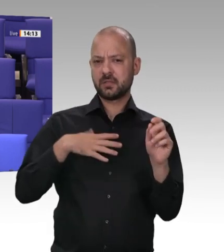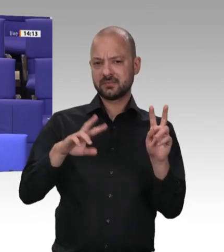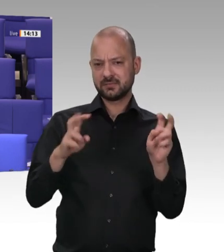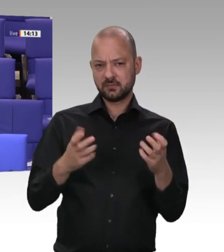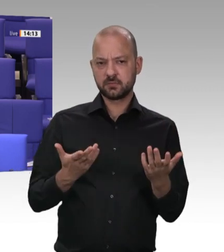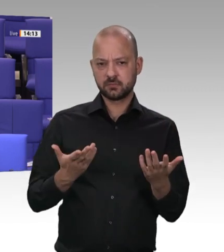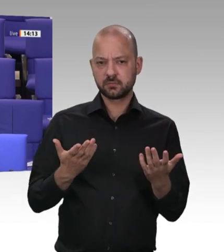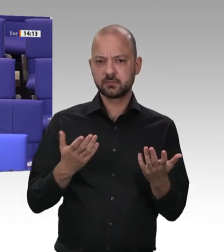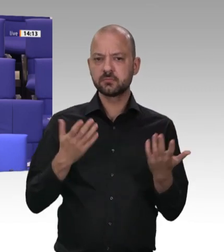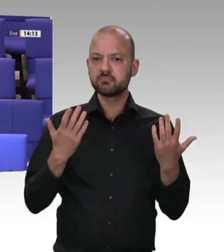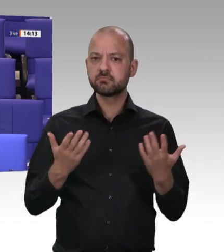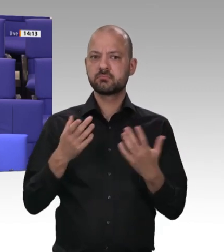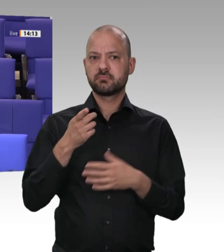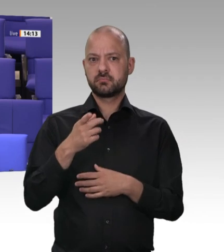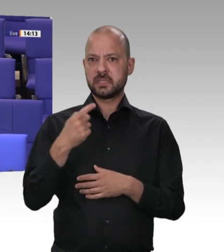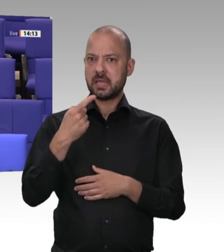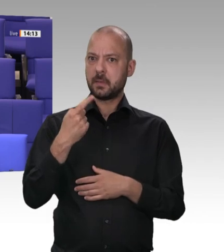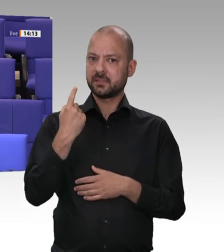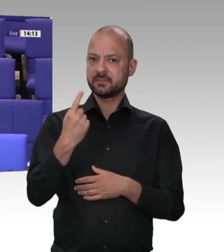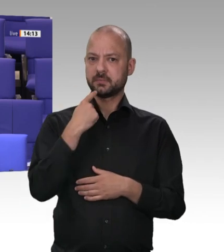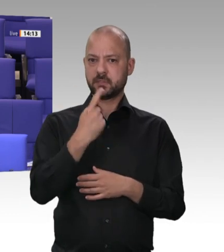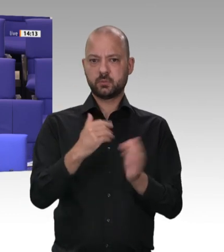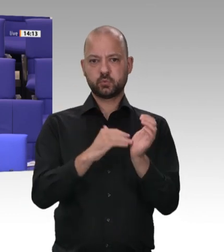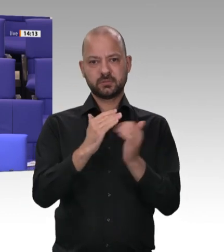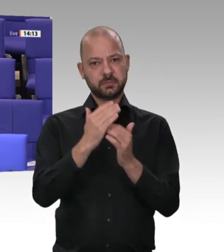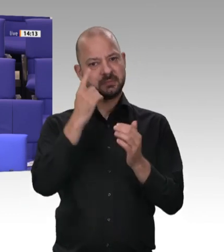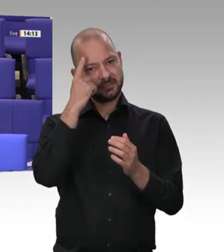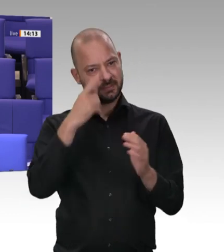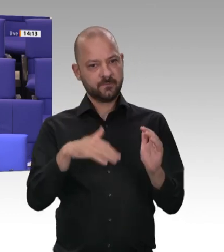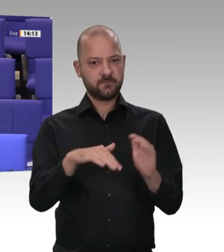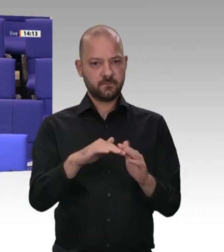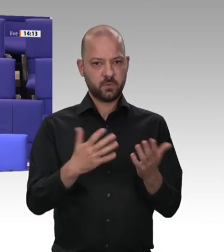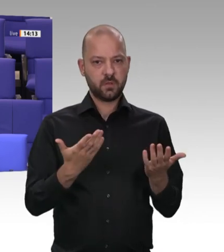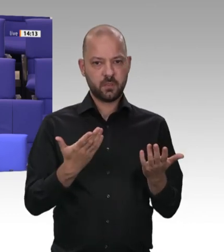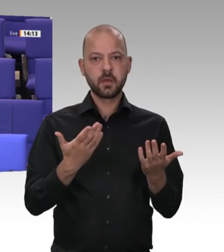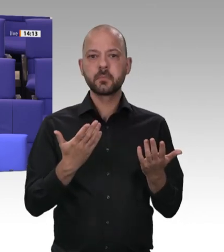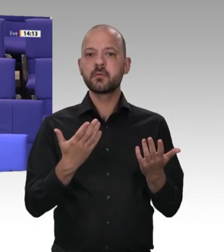Aussage der Bundesregierung in einer Drucksache wird nachgewiesen, dass die Zahl der Kontrollen